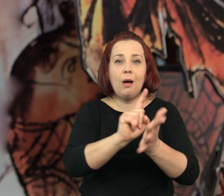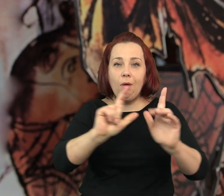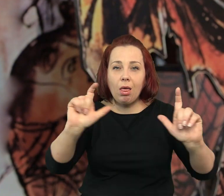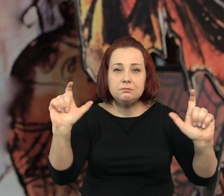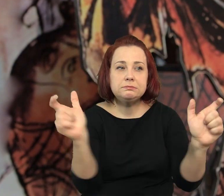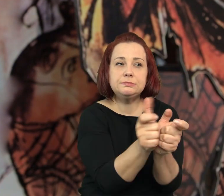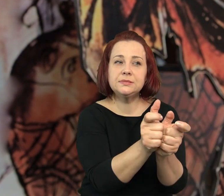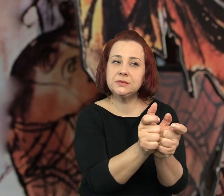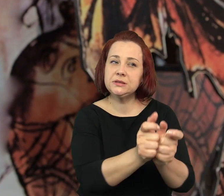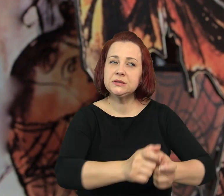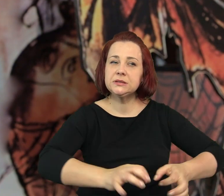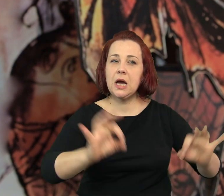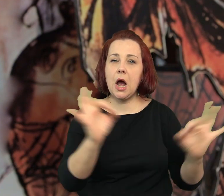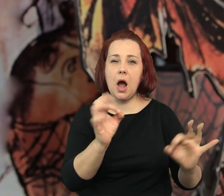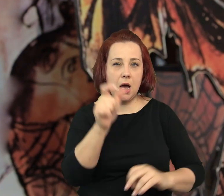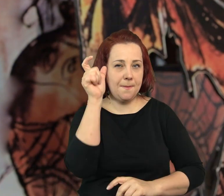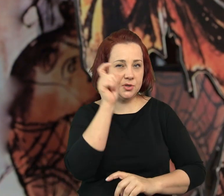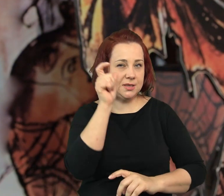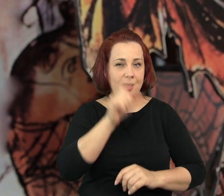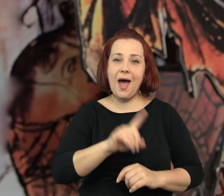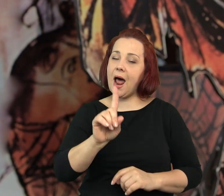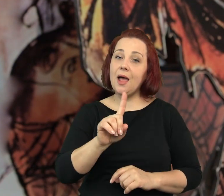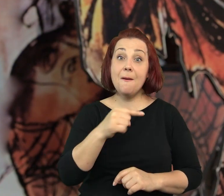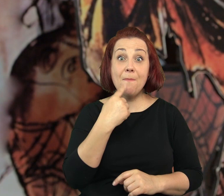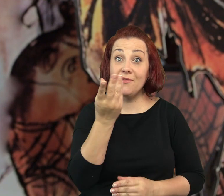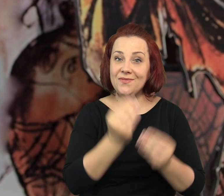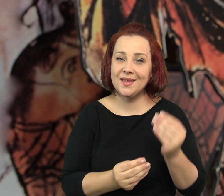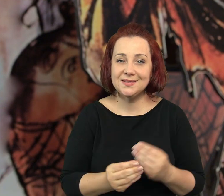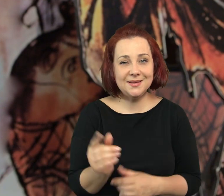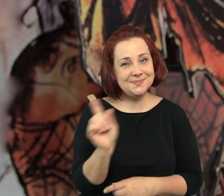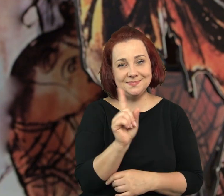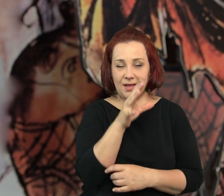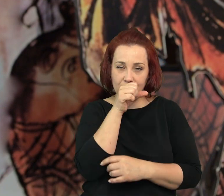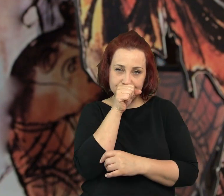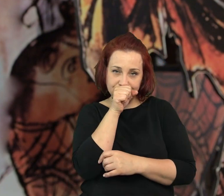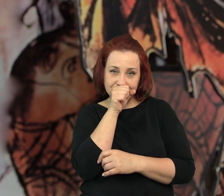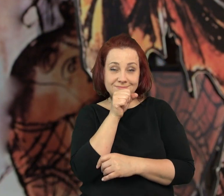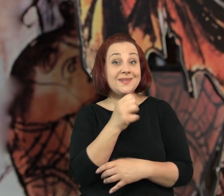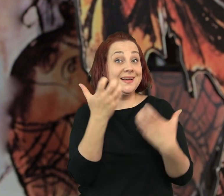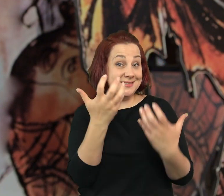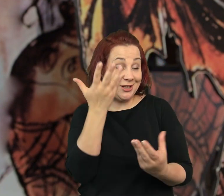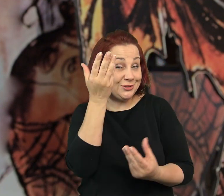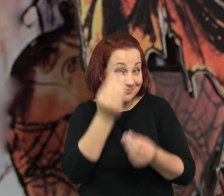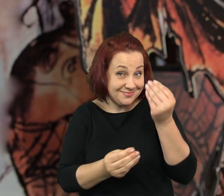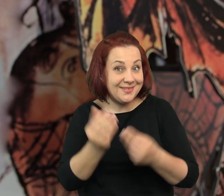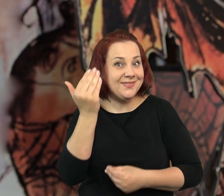Naprawdę udało się im schwytać groźnego przestępcę. Ale nie będę wam o tym opowiadać.